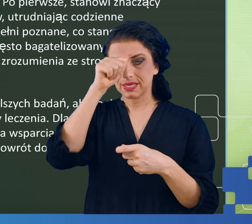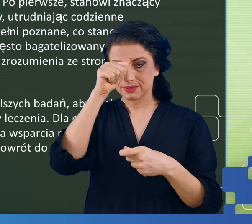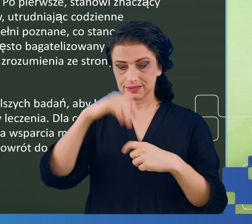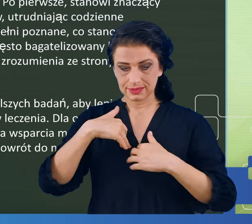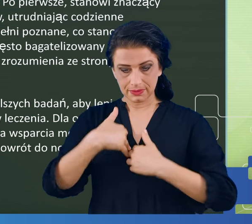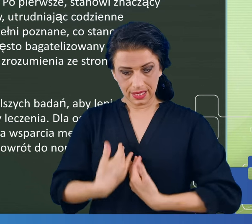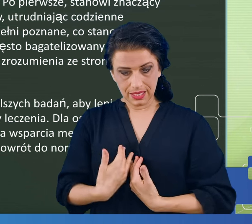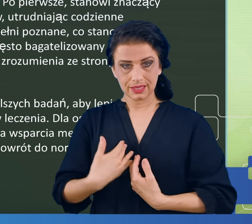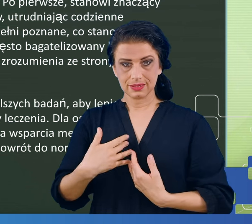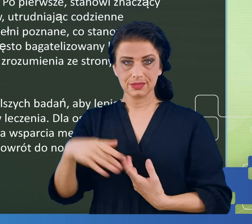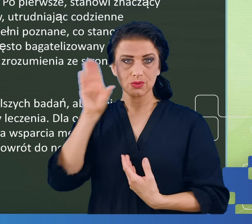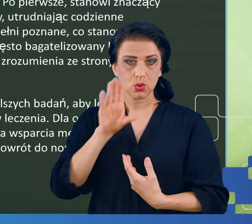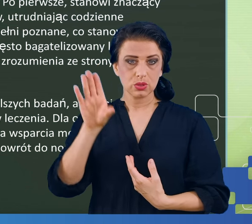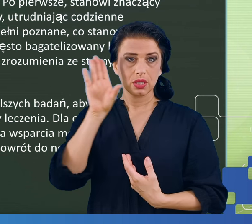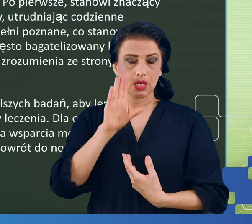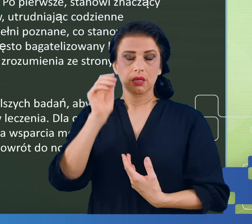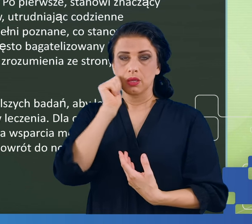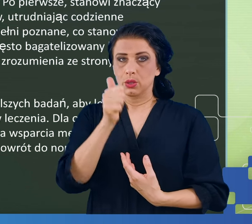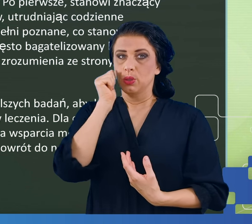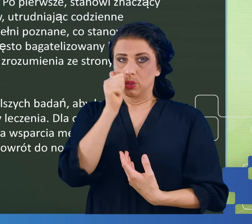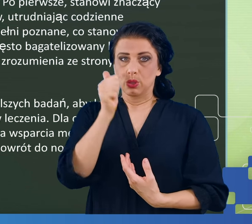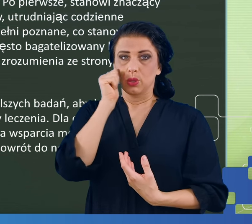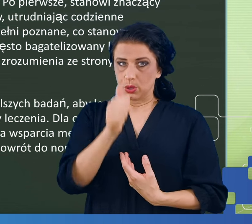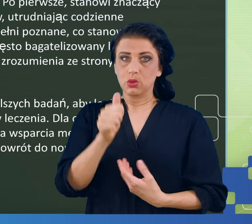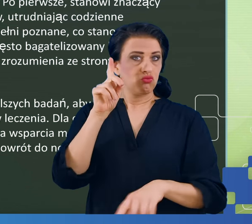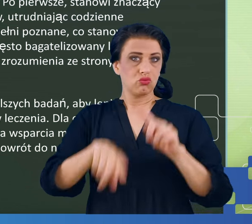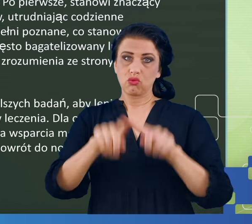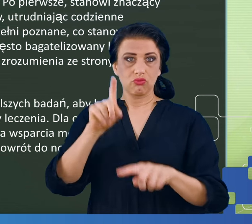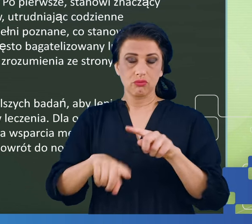który i bez COVID-u pojawia się u ludzi ciężko pracujących,